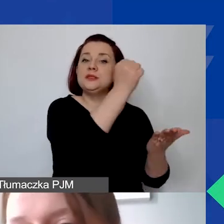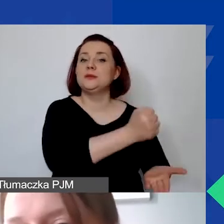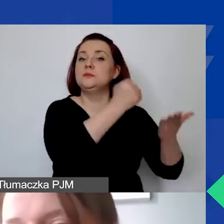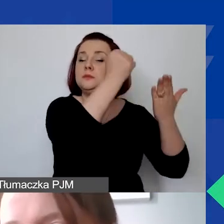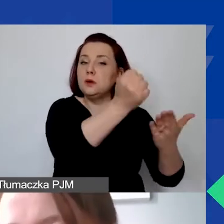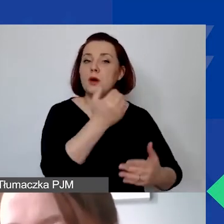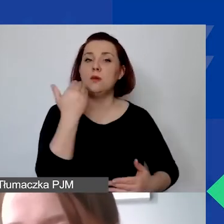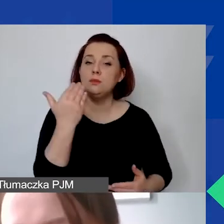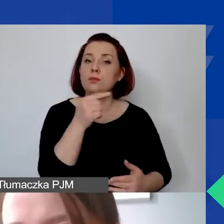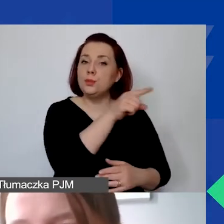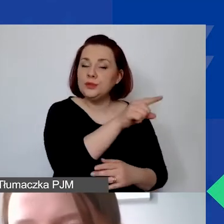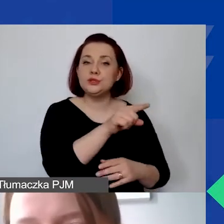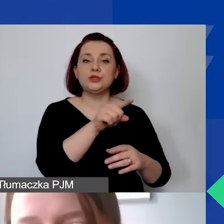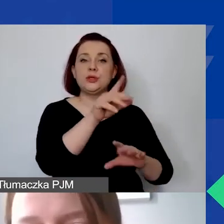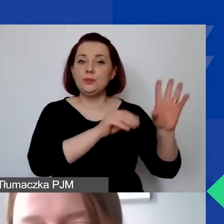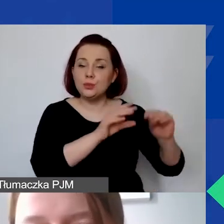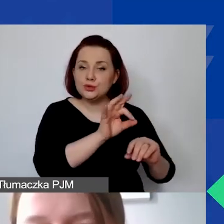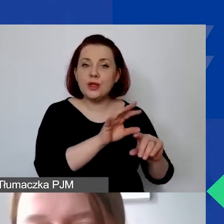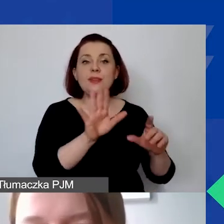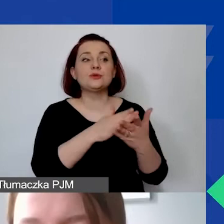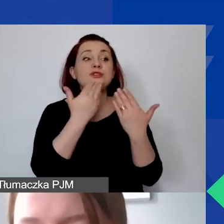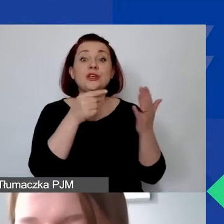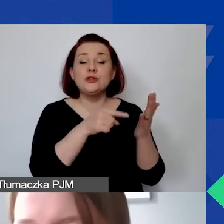Ma to państwu ułatwić np. opłacenie ubezpieczeń społecznych